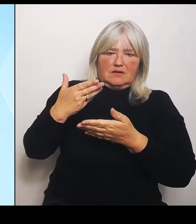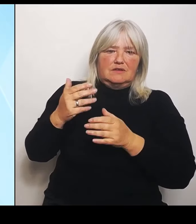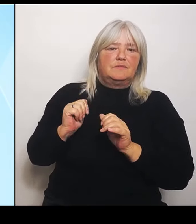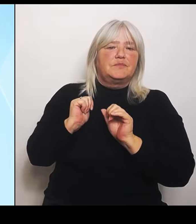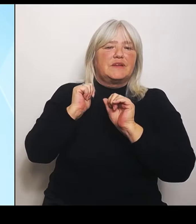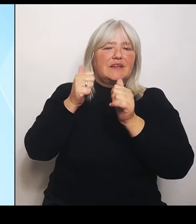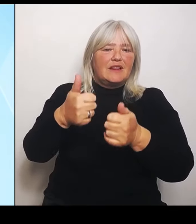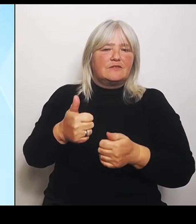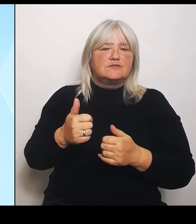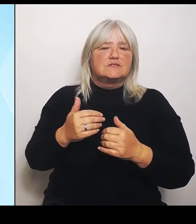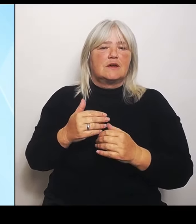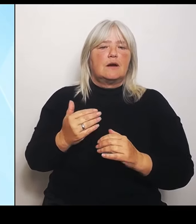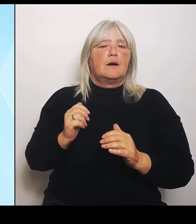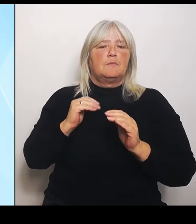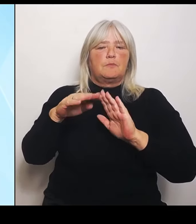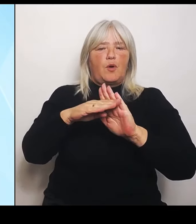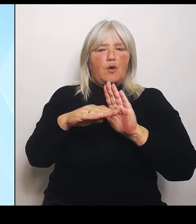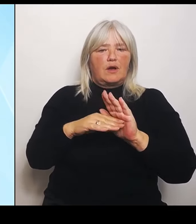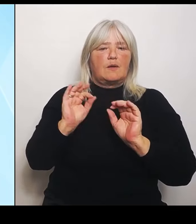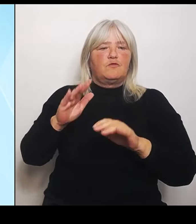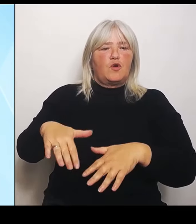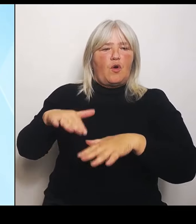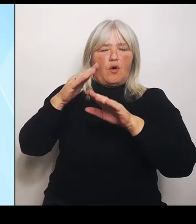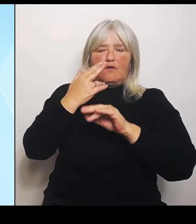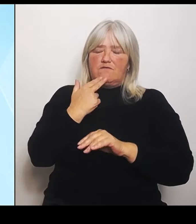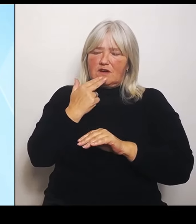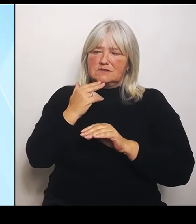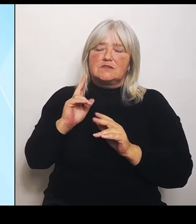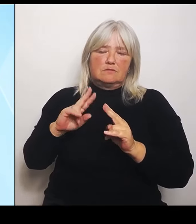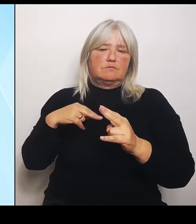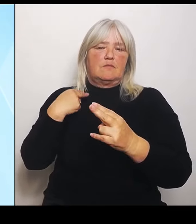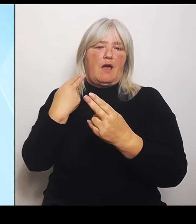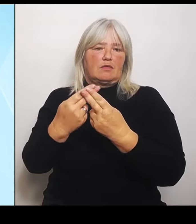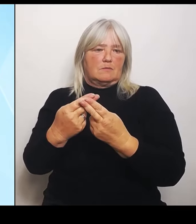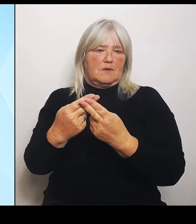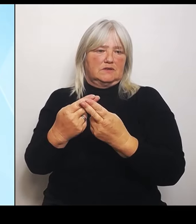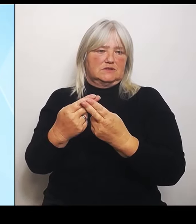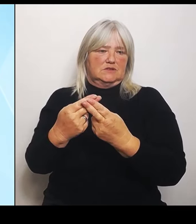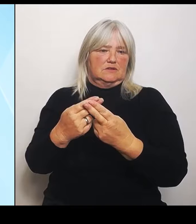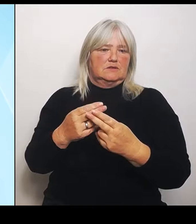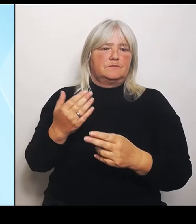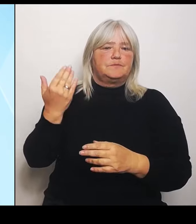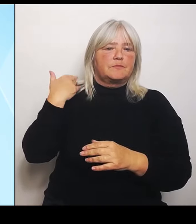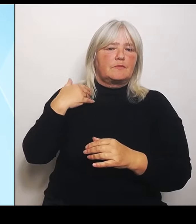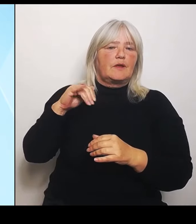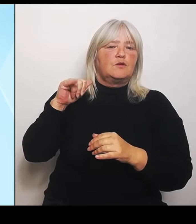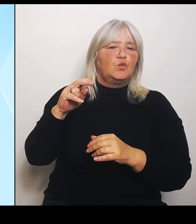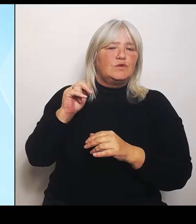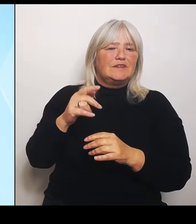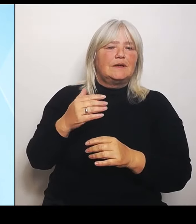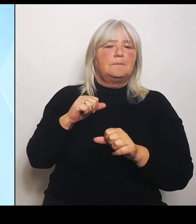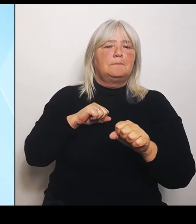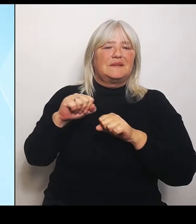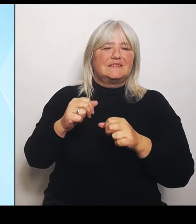Wir hatten ja im Juni im Ministerrat die Soforthilfen und die Härtefallregelungen beschlossen, um damit unmittelbar zu helfen, den